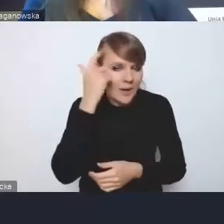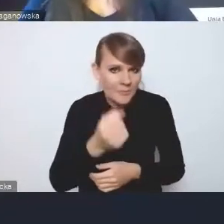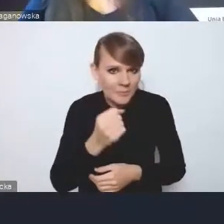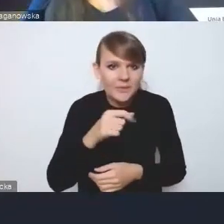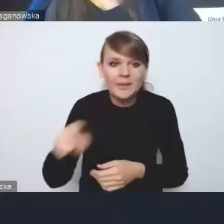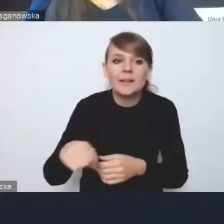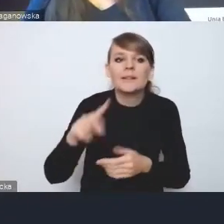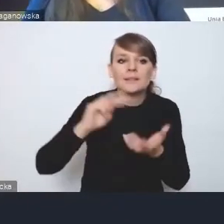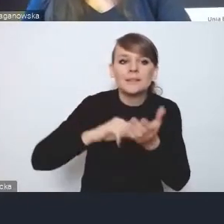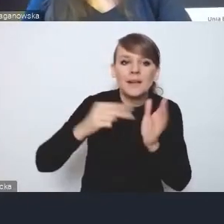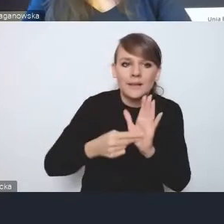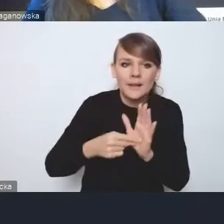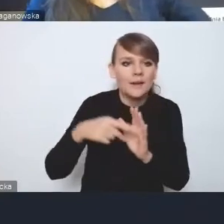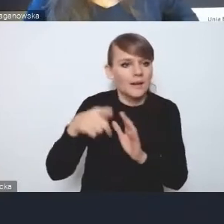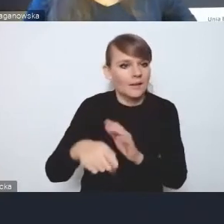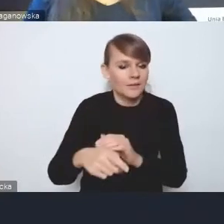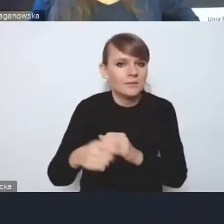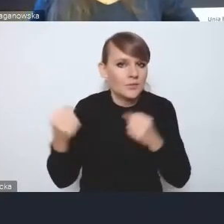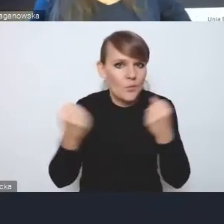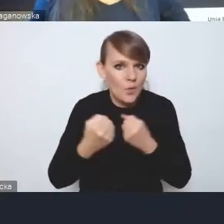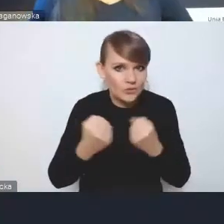te o wzmocnionym wymiarze przestrzennym,